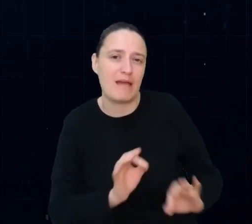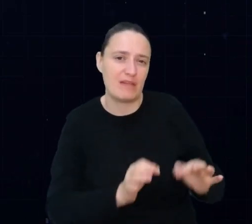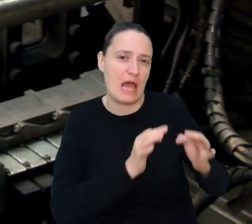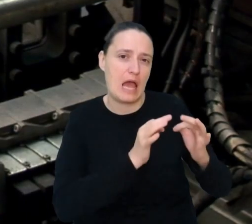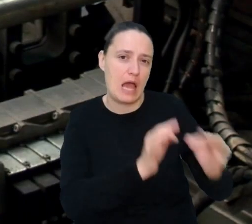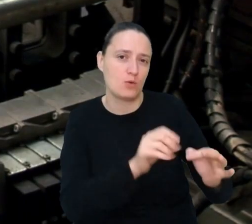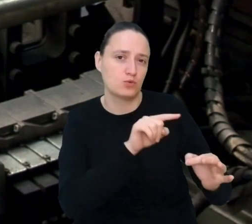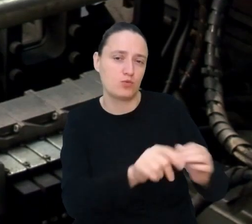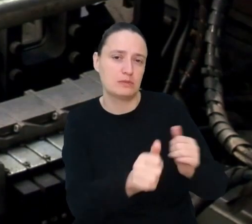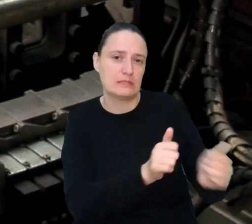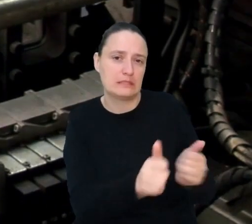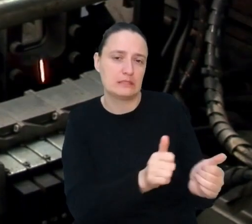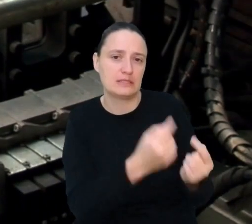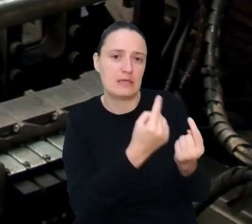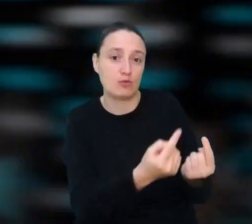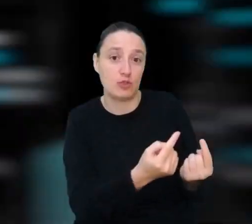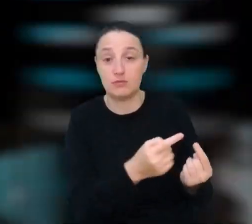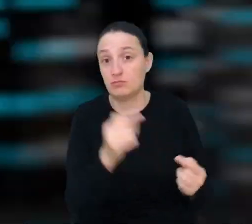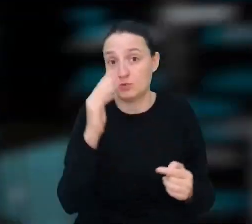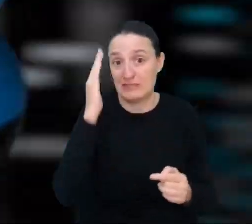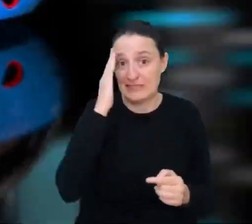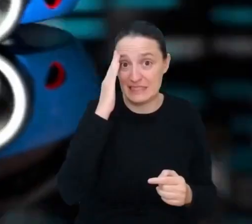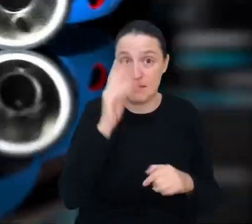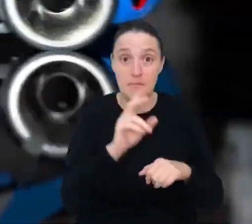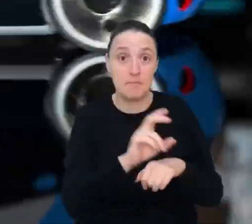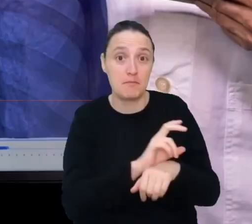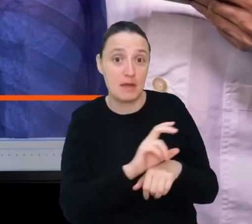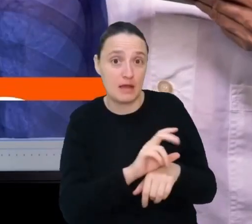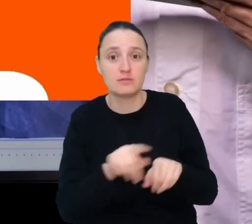więc musisz znać się nie tylko na mechanice, ale też na informatyce.